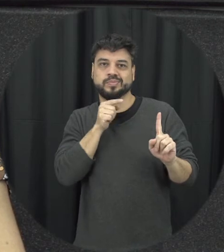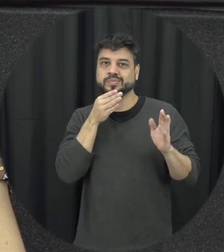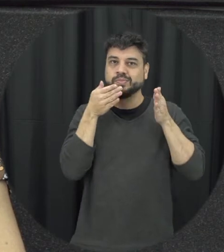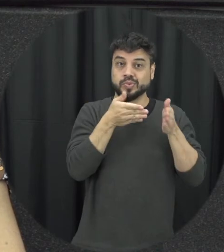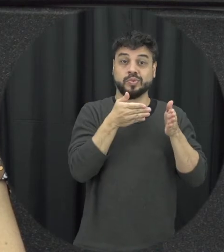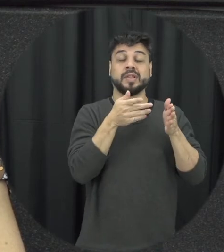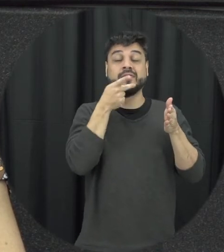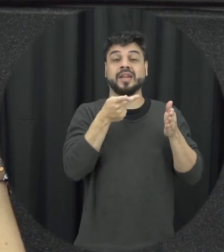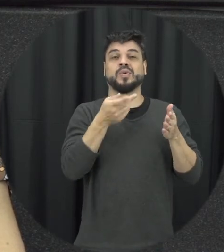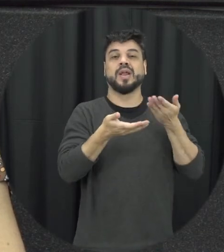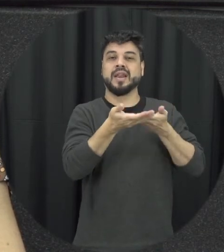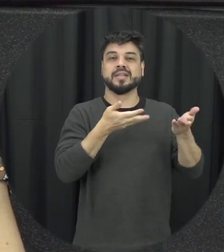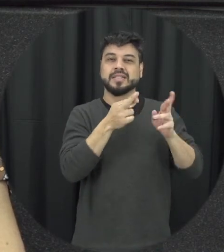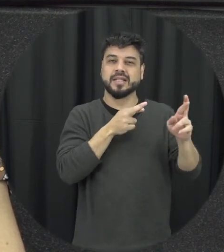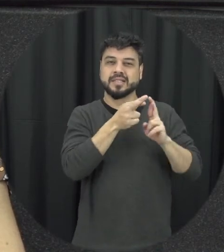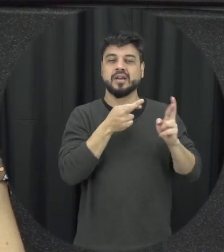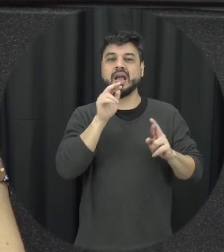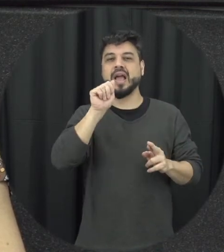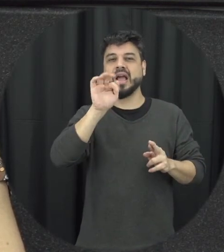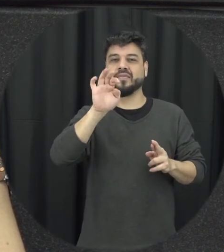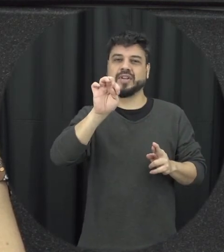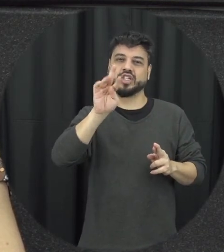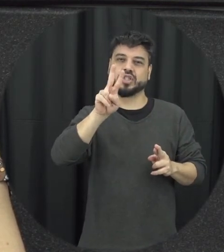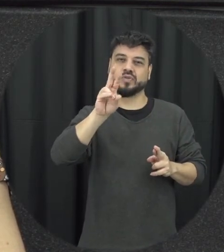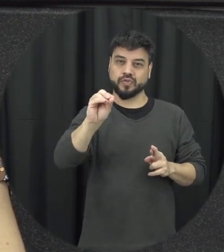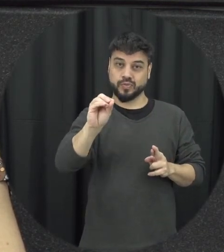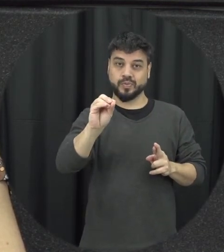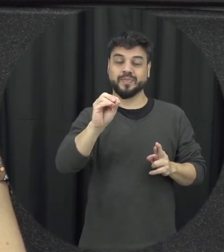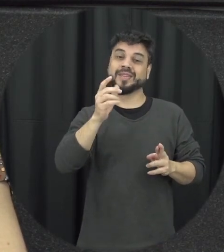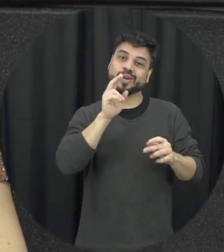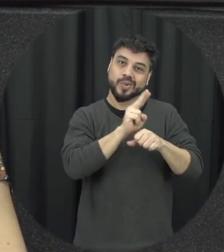falando de relações afetivas a gente está falando de cuidado a gente está falando de afeto e quando